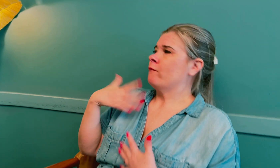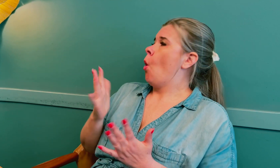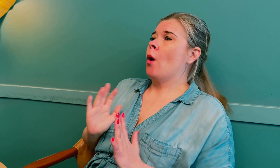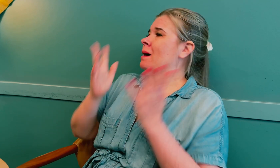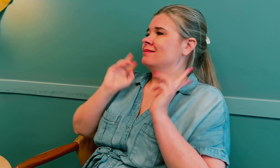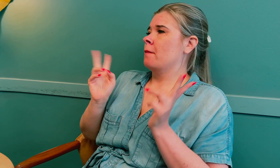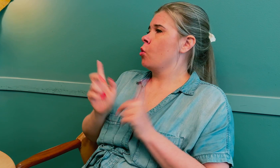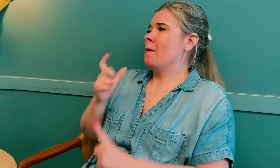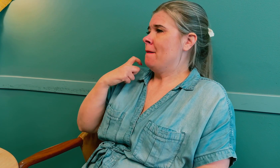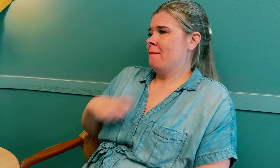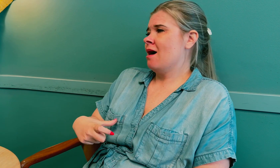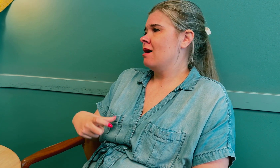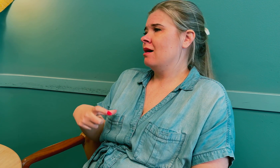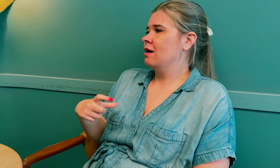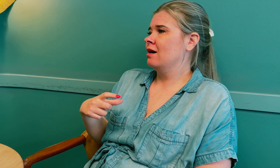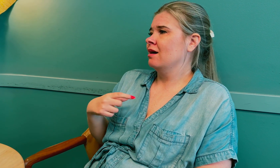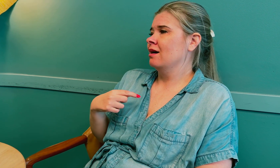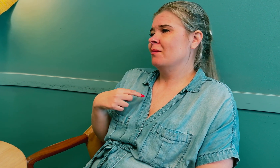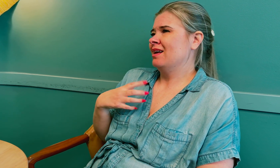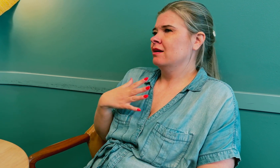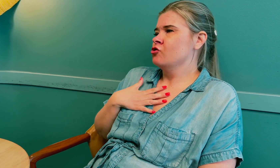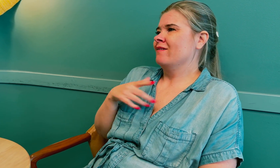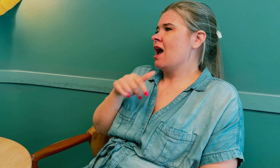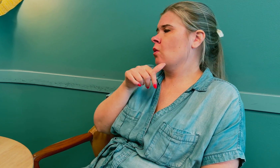Jeg ønsker ikke at andre døve skal oppleve det samme som meg.